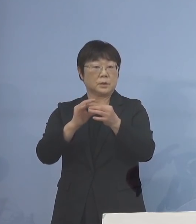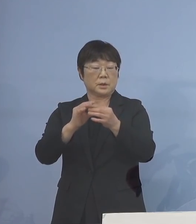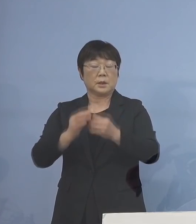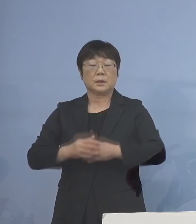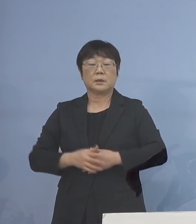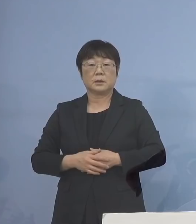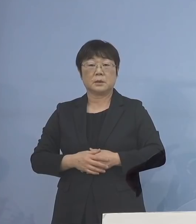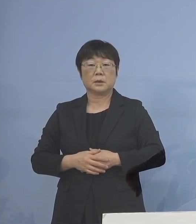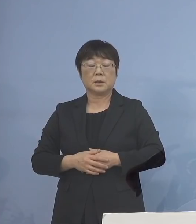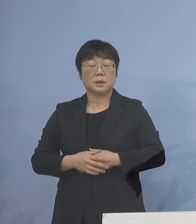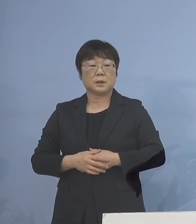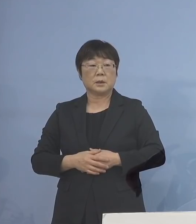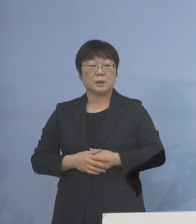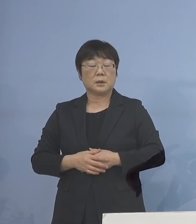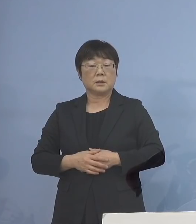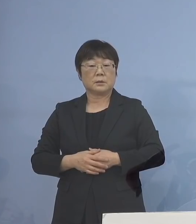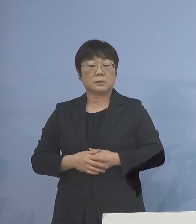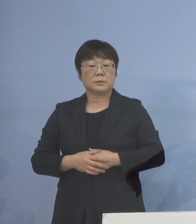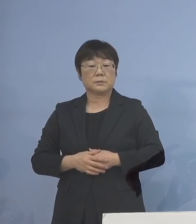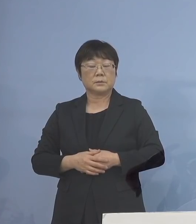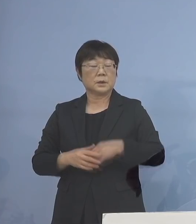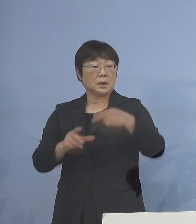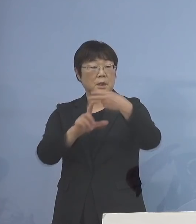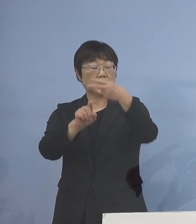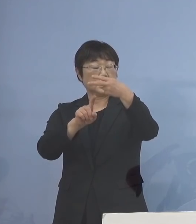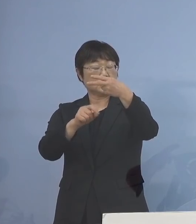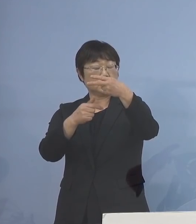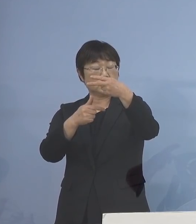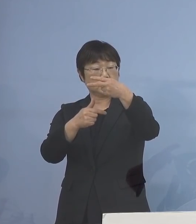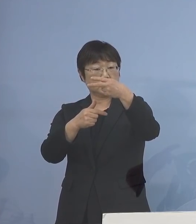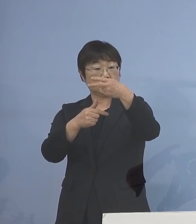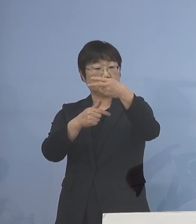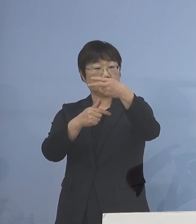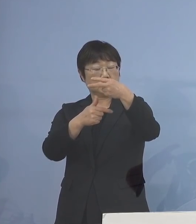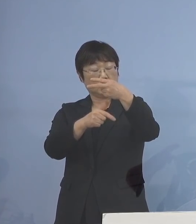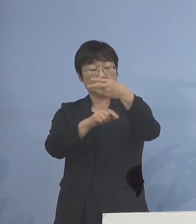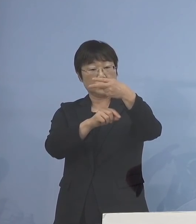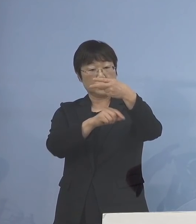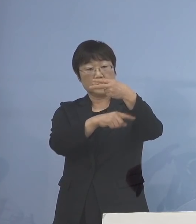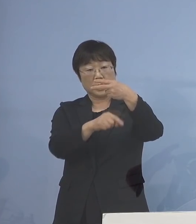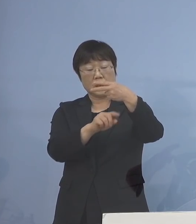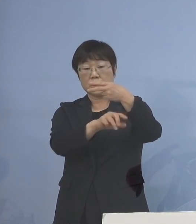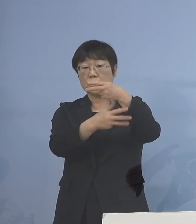16日から18日は学校の実情に応じて 実施となっているんですけれど